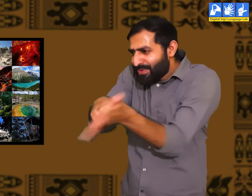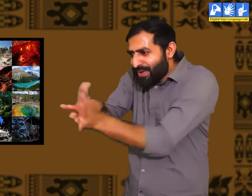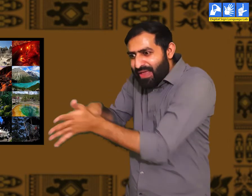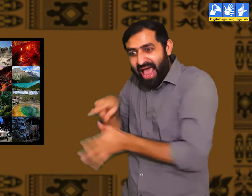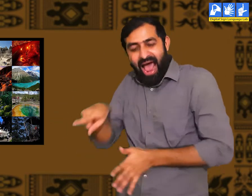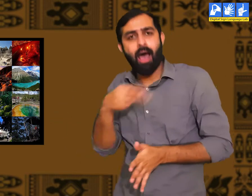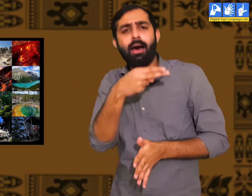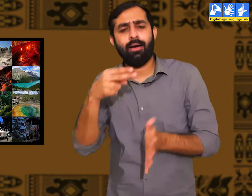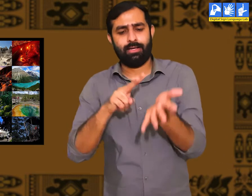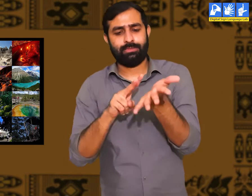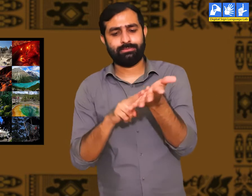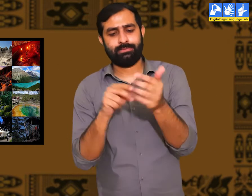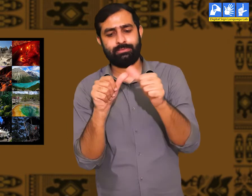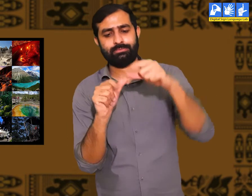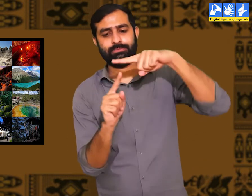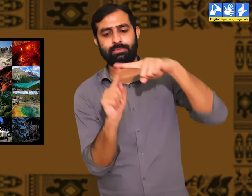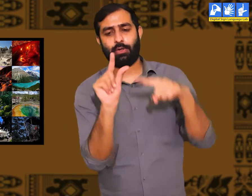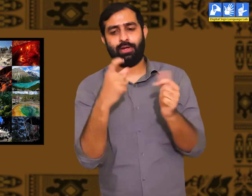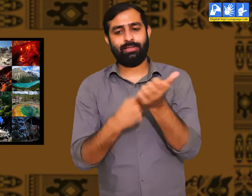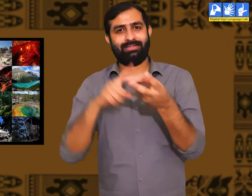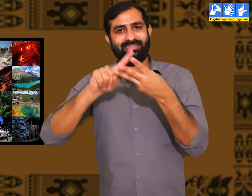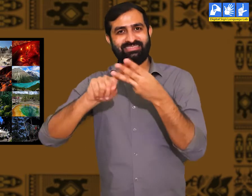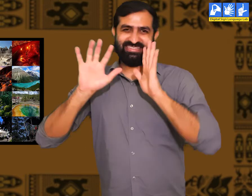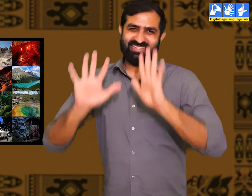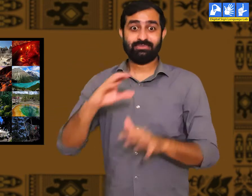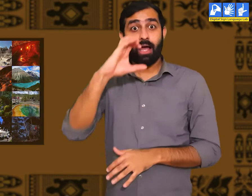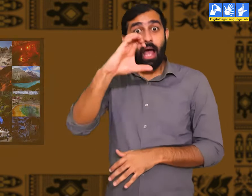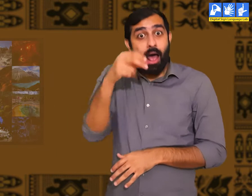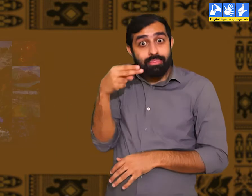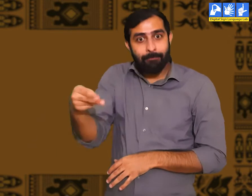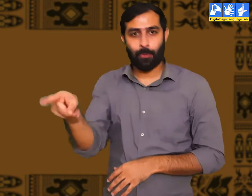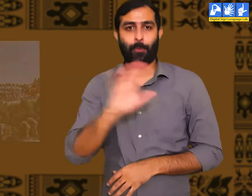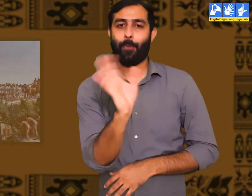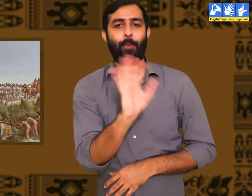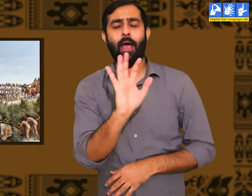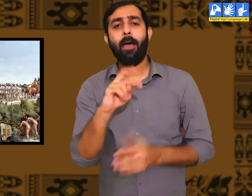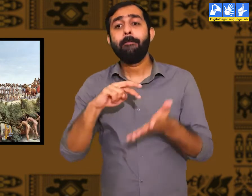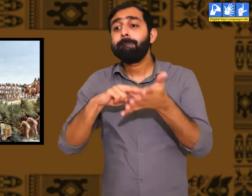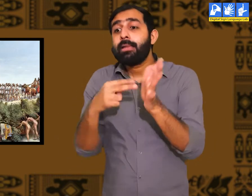जिसे हम प्रकृति कहतें हैं। उस समय सभ्यता नहीं थी।